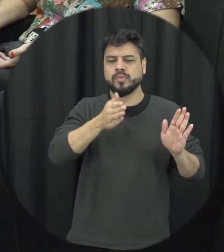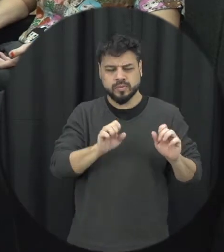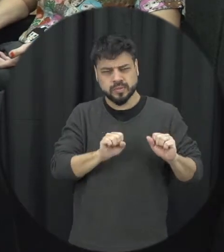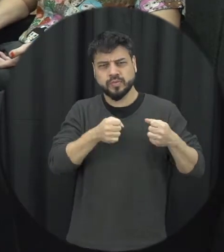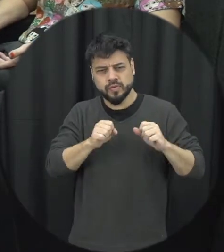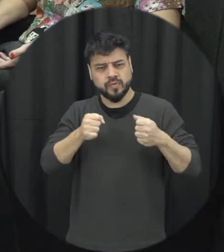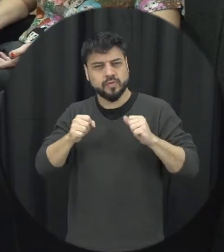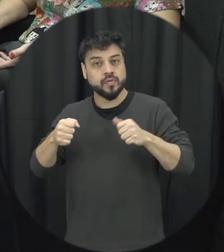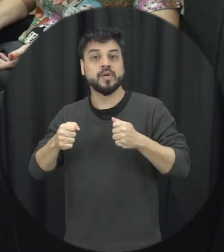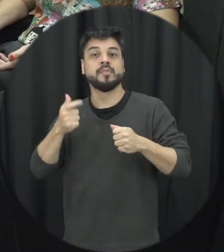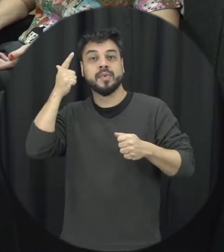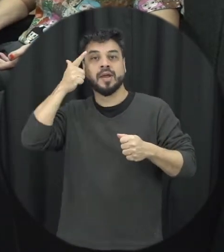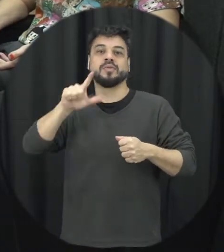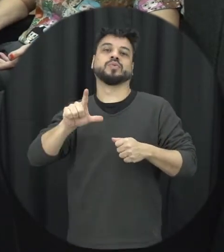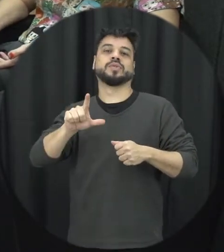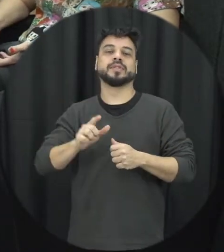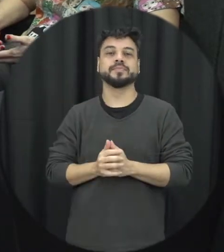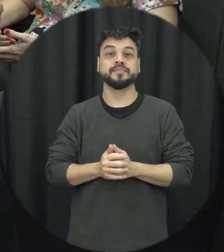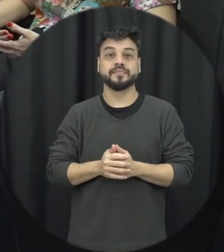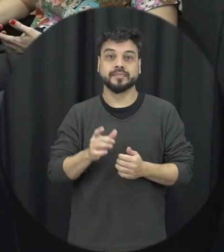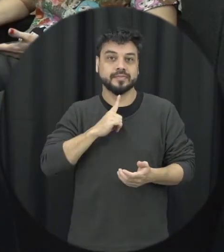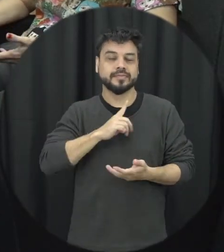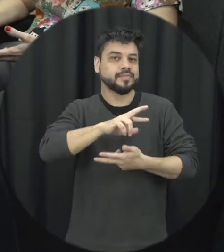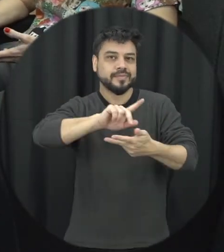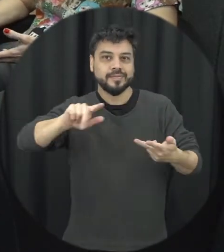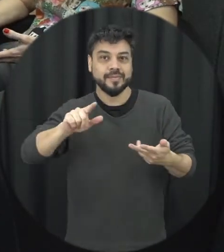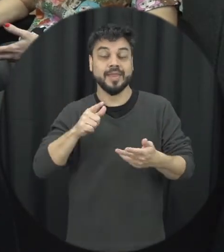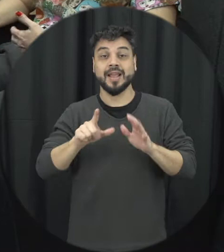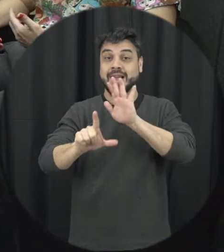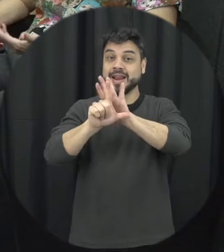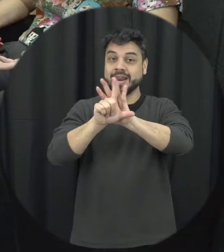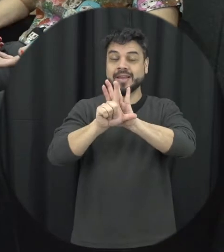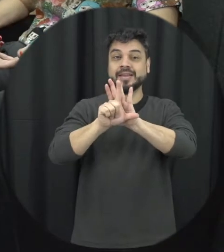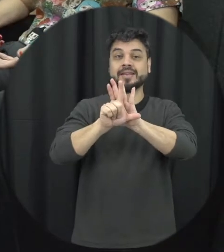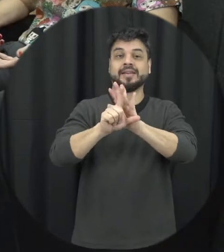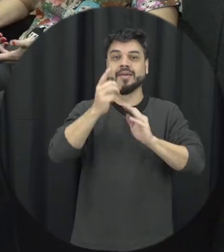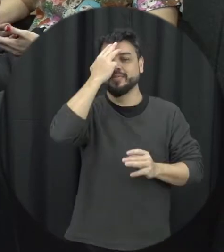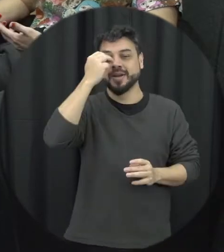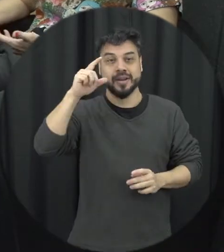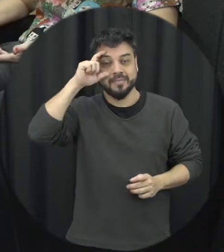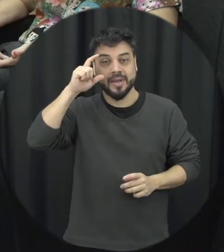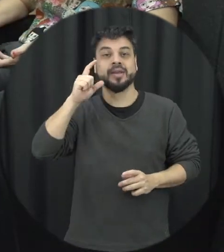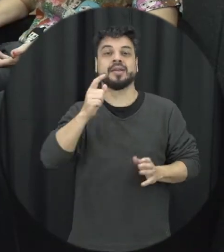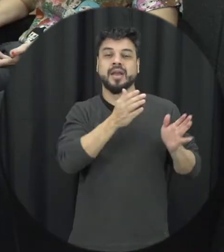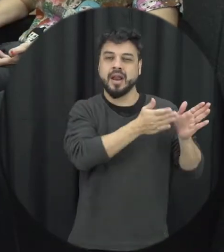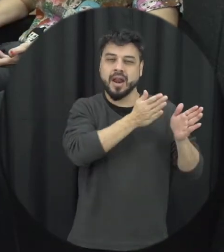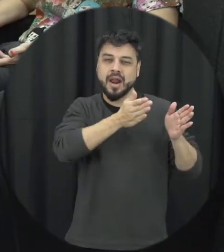empreendidos nessa direção então basicamente a lei Maria da Penha surge desse contexto na de lutas